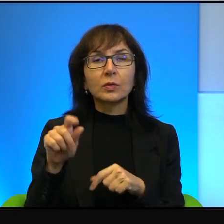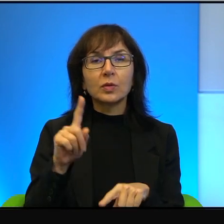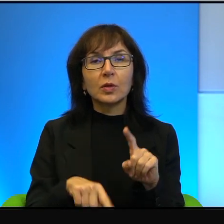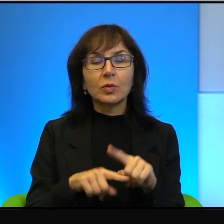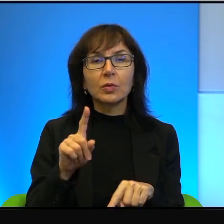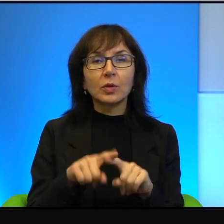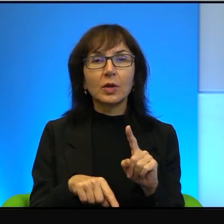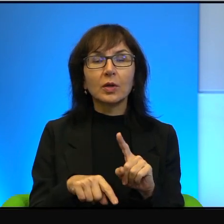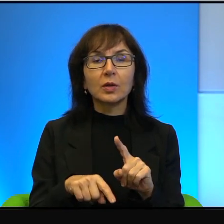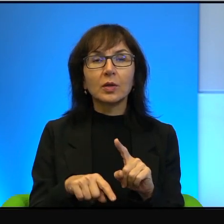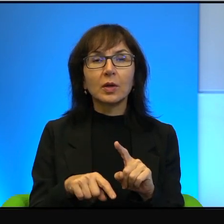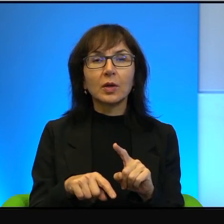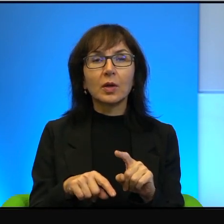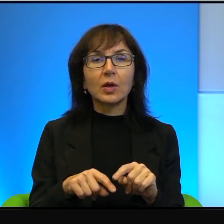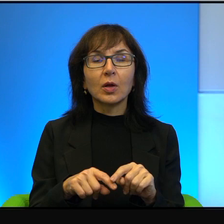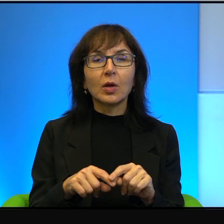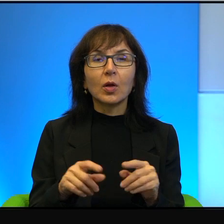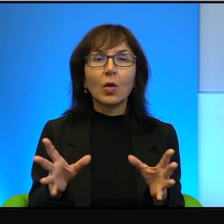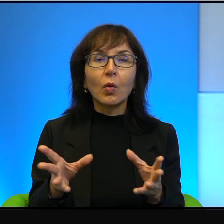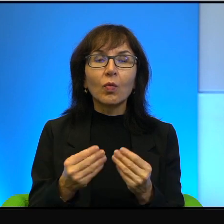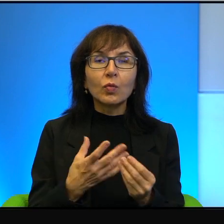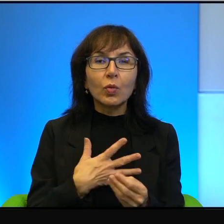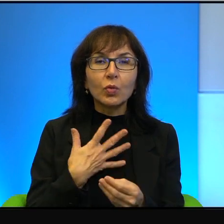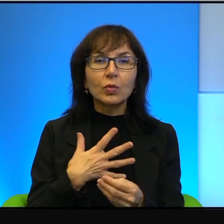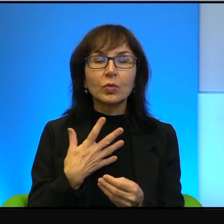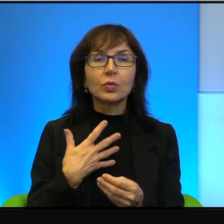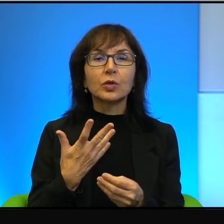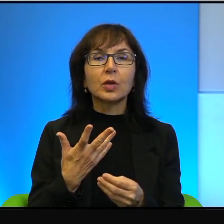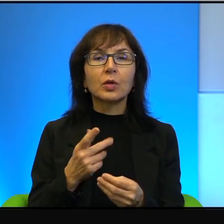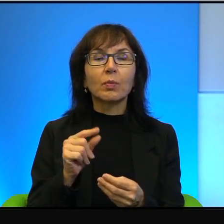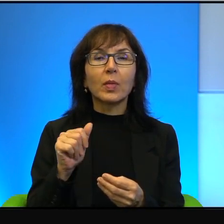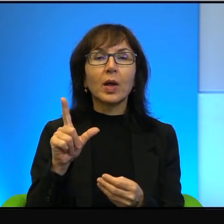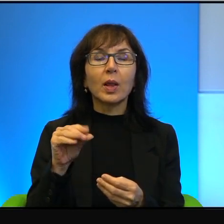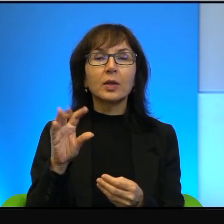że współczucie przede wszystkim to budzą palestyńczycy. No bo są słabsi,